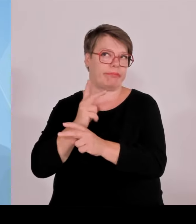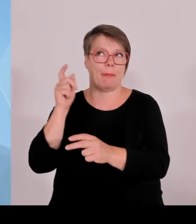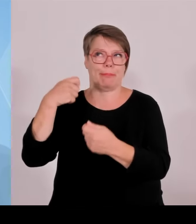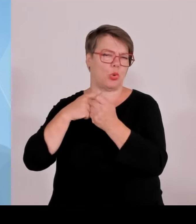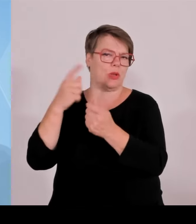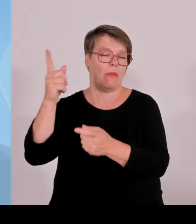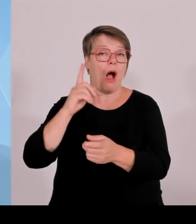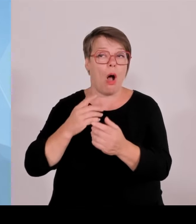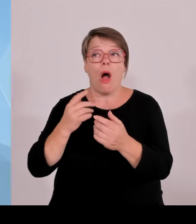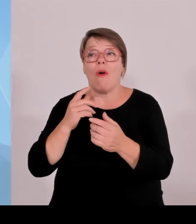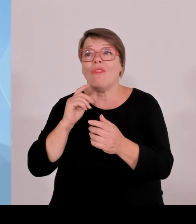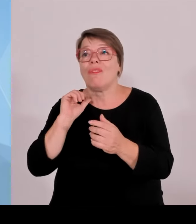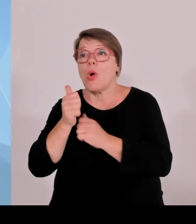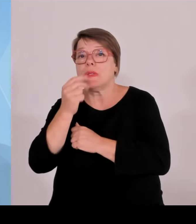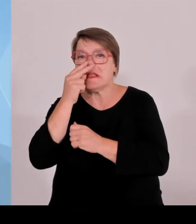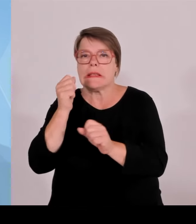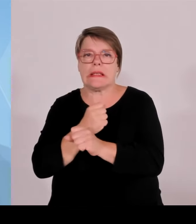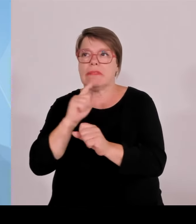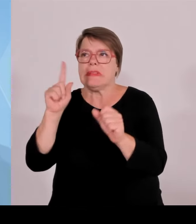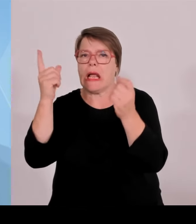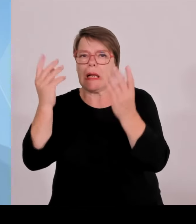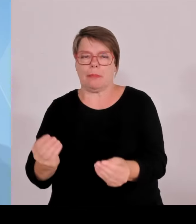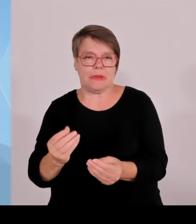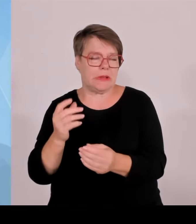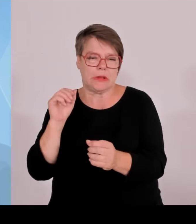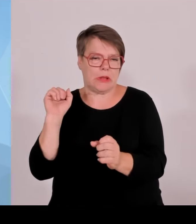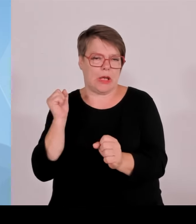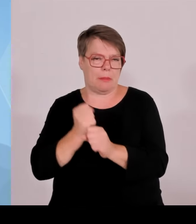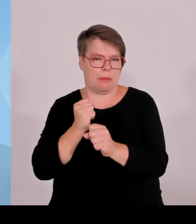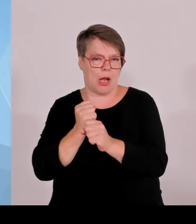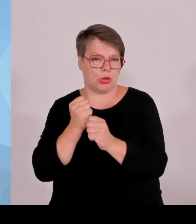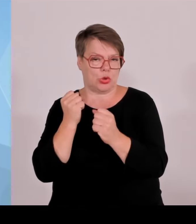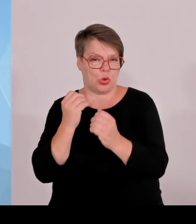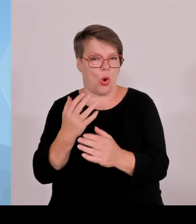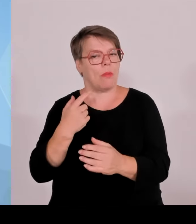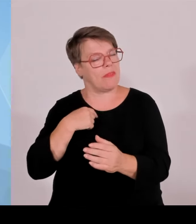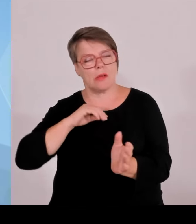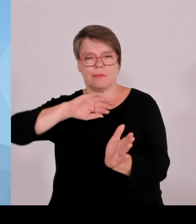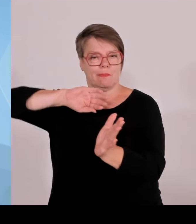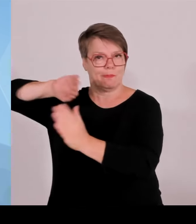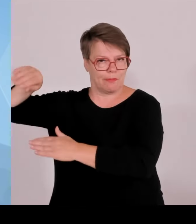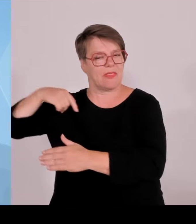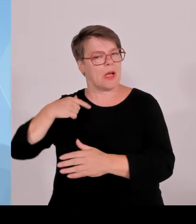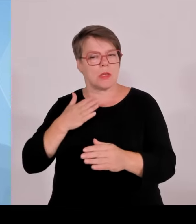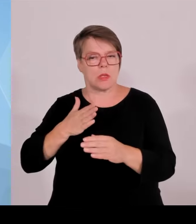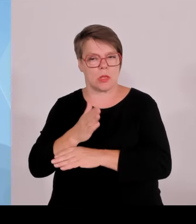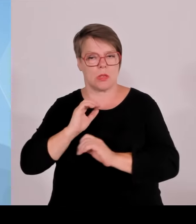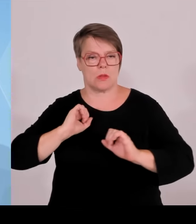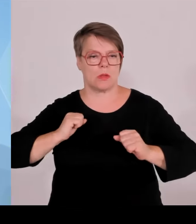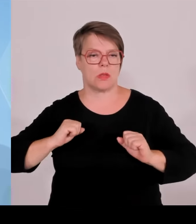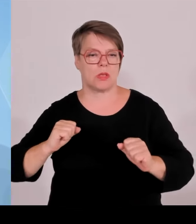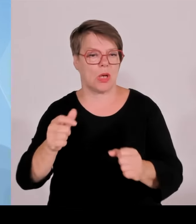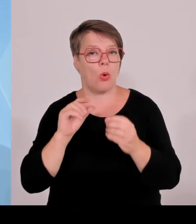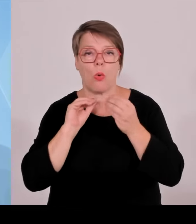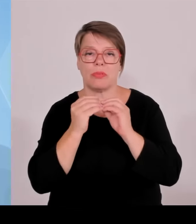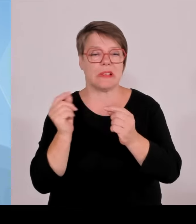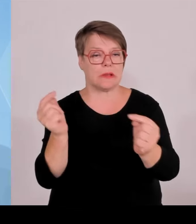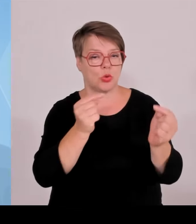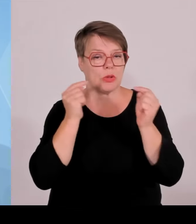auch nachher auf jeden Fall noch da sein werden. Und deshalb wird, kann man in die auch jetzt investieren, da wollen wir auch keine Zeit vertun.